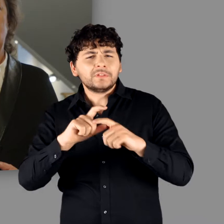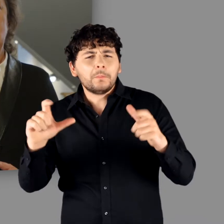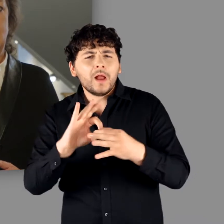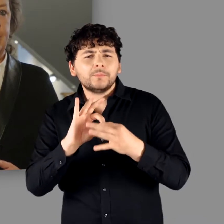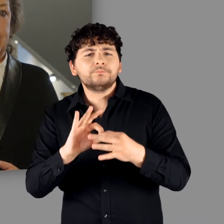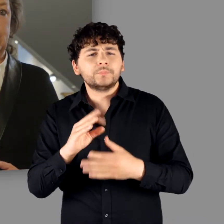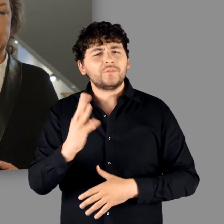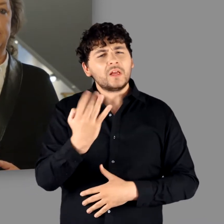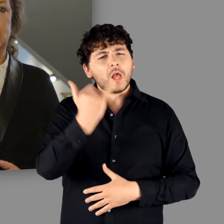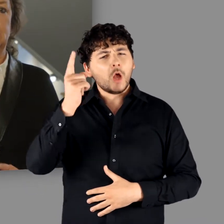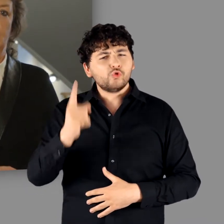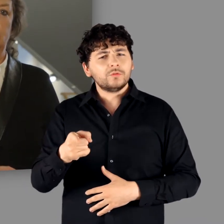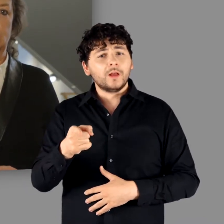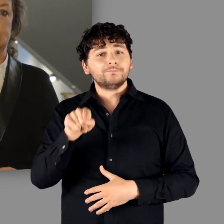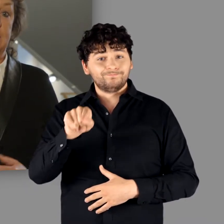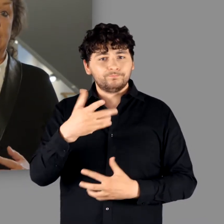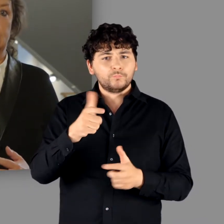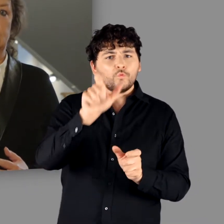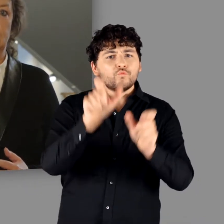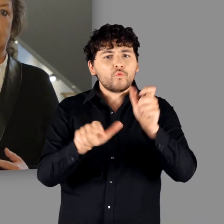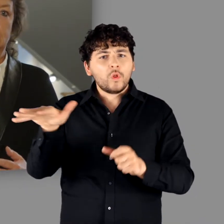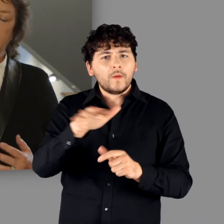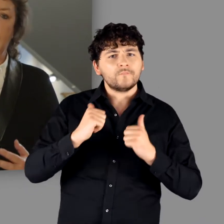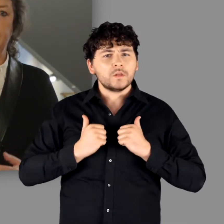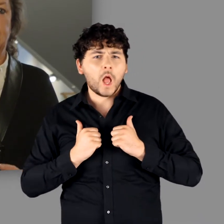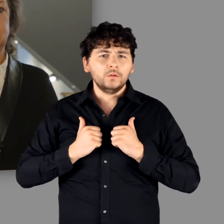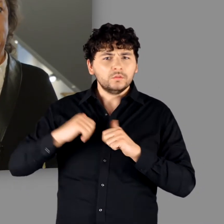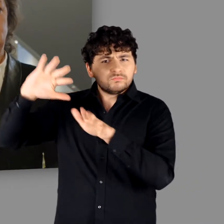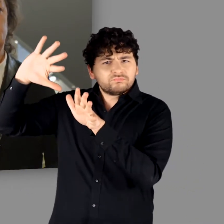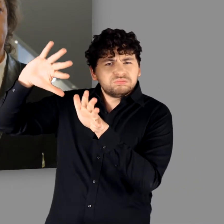am Ende des 4. Jahrhunderts endet, sagt bereits viel.